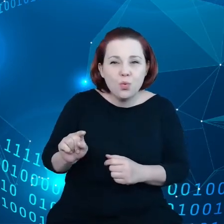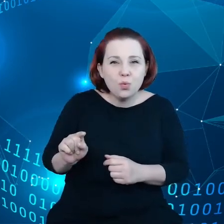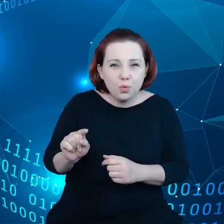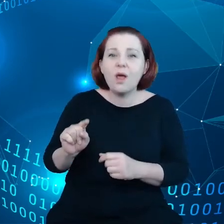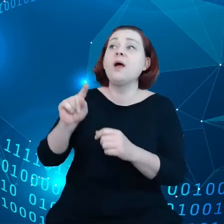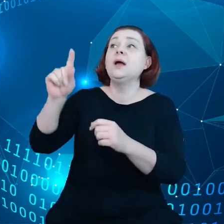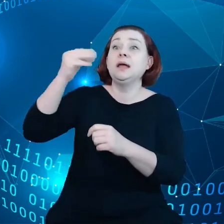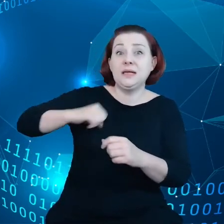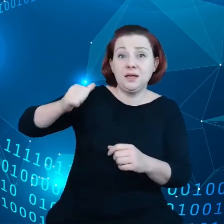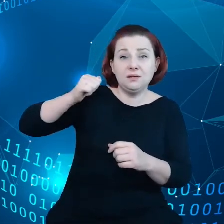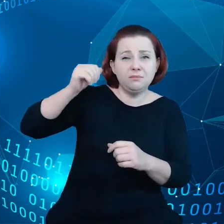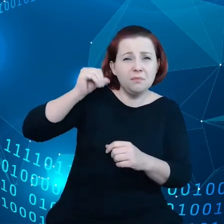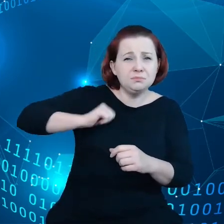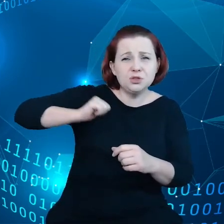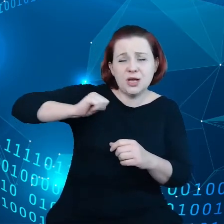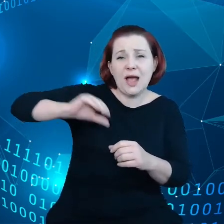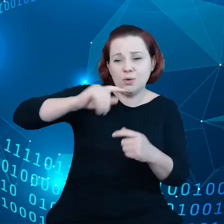przedłożenie i publikację.